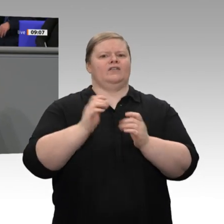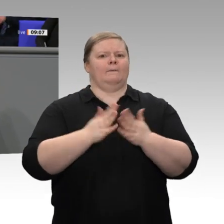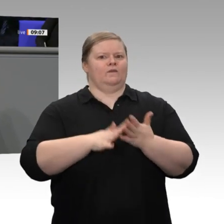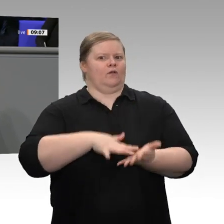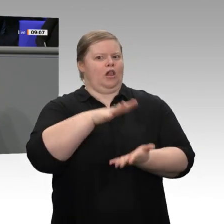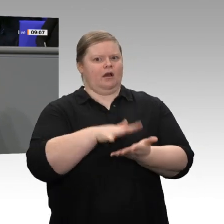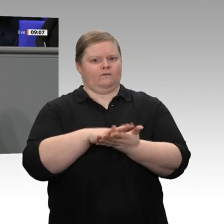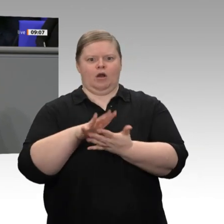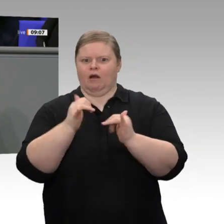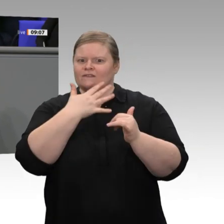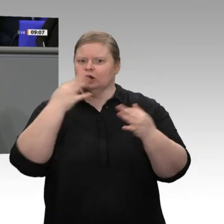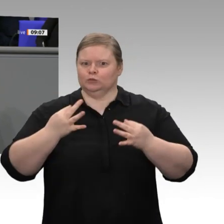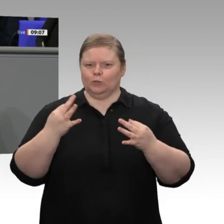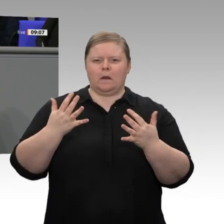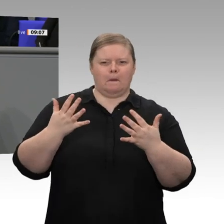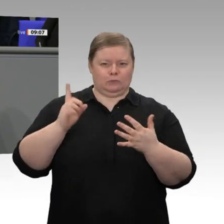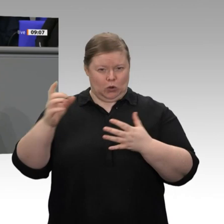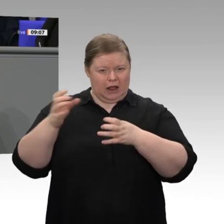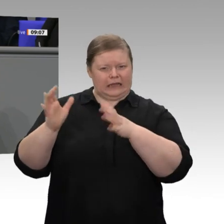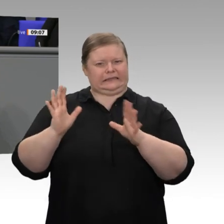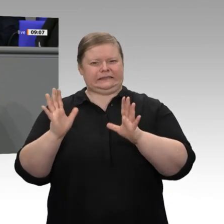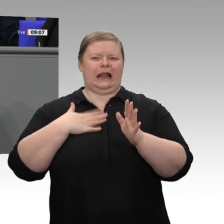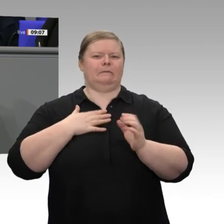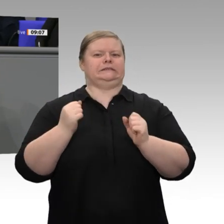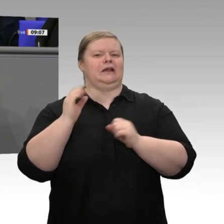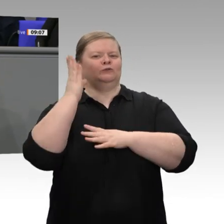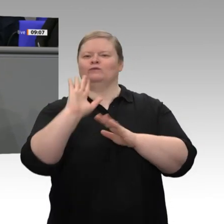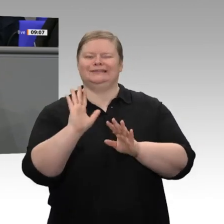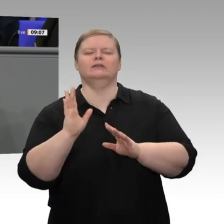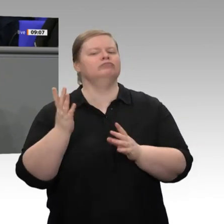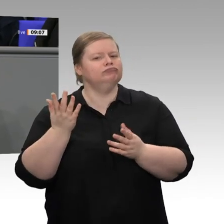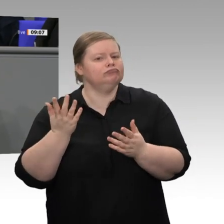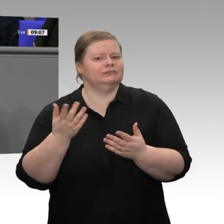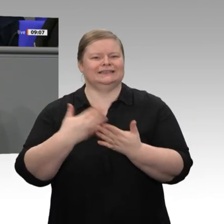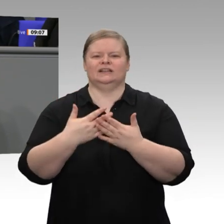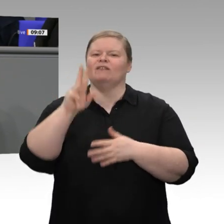Haus eine ganze Reihe gibt, die im letzten Jahr bei jeder Debatte die Rezession an